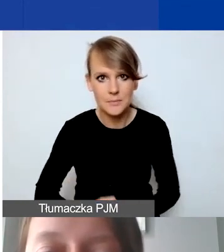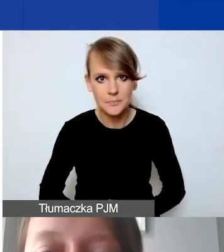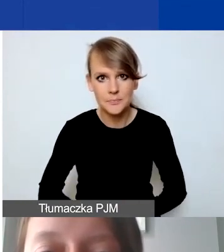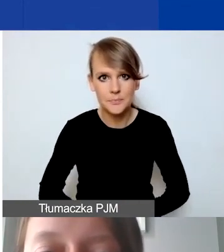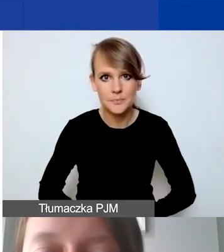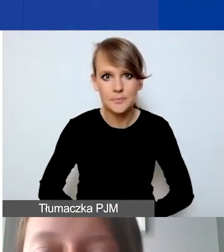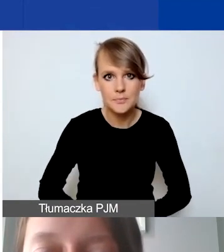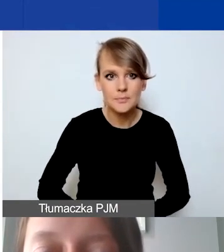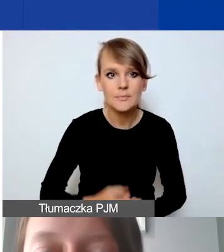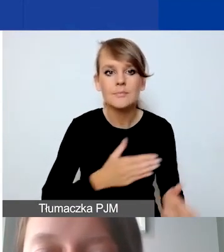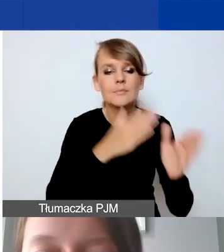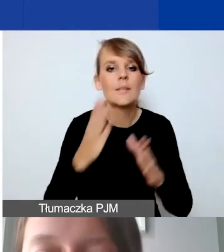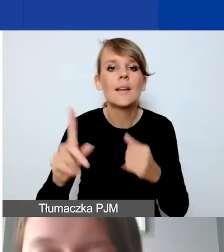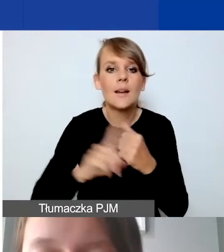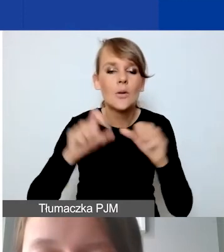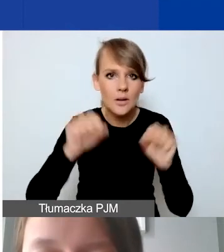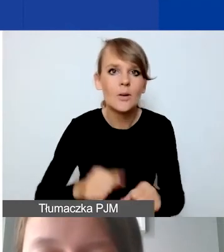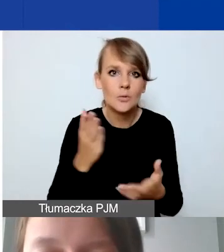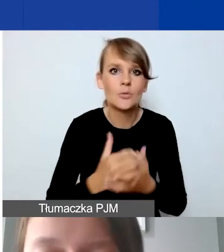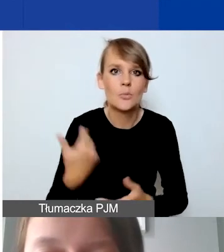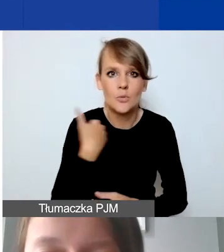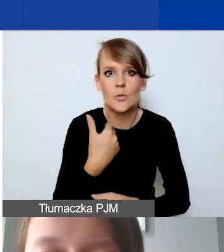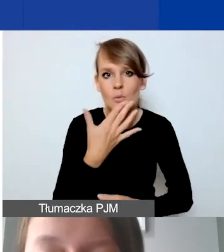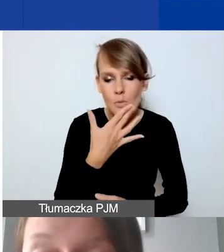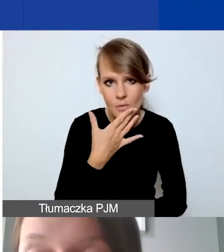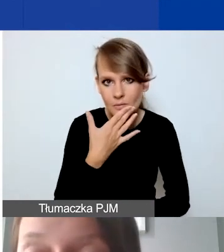O rachunku bankowym mówiłam, proszę o tym pamiętać.